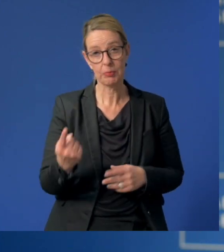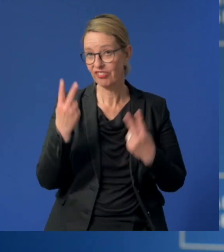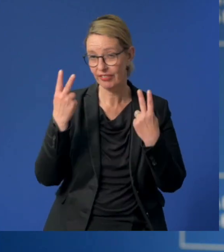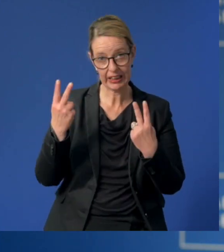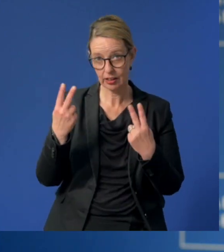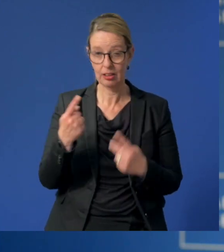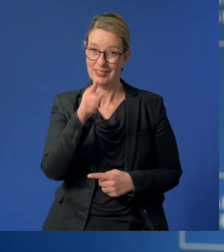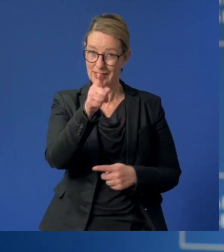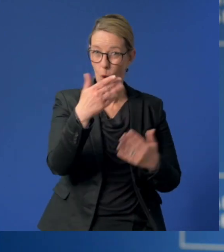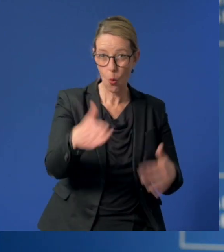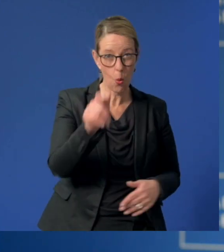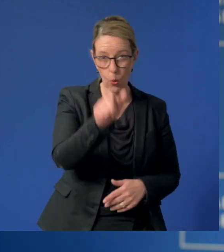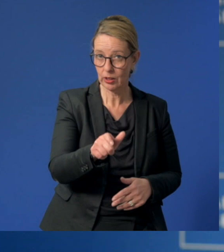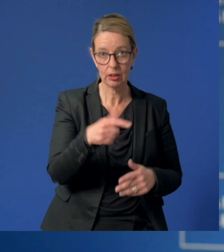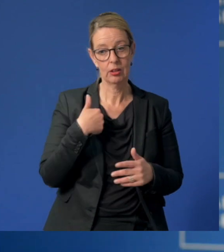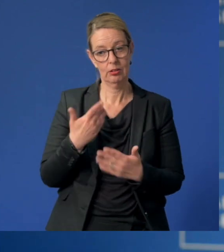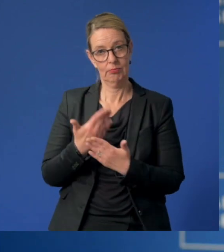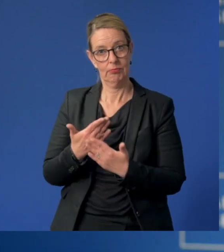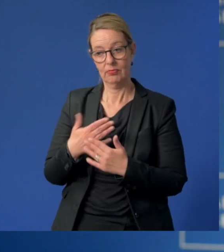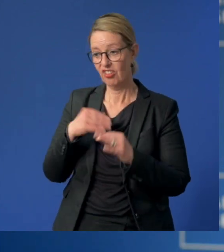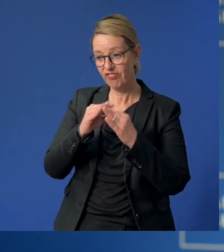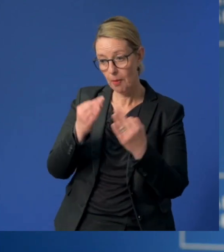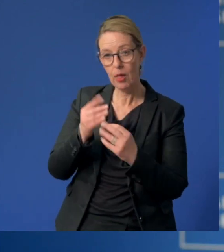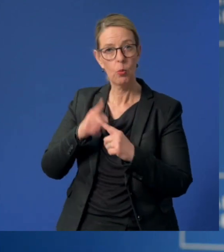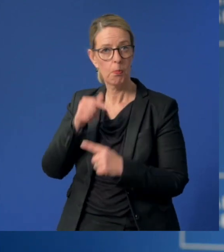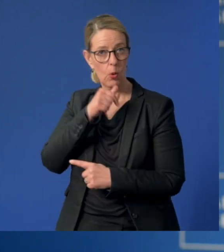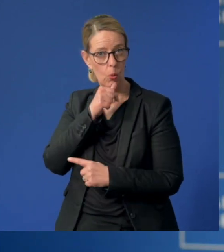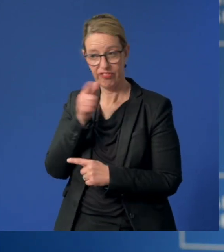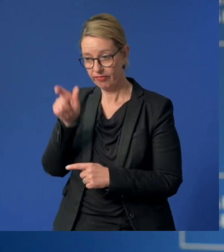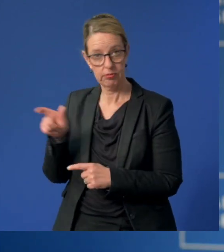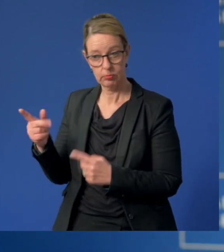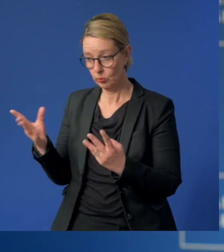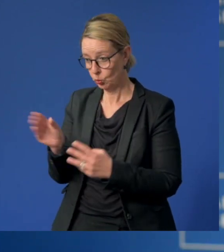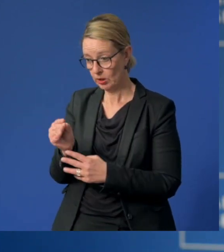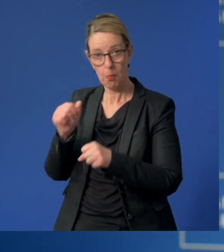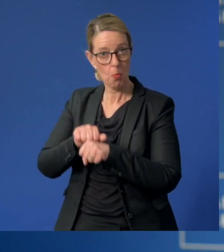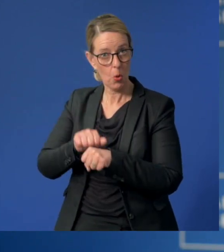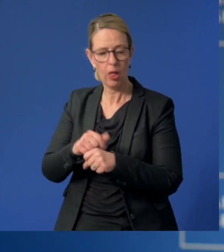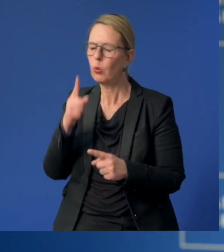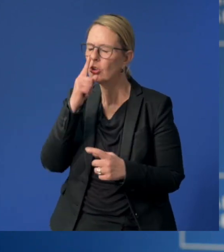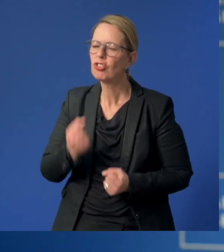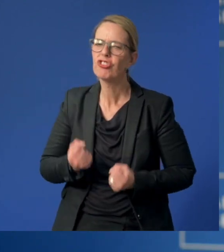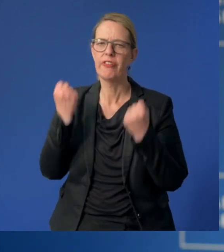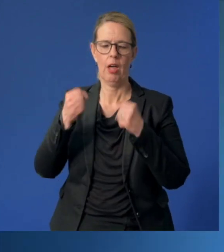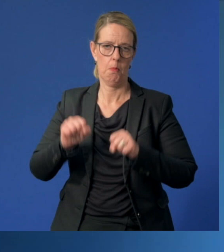Ohne Sie wäre auch die Vereinbarkeit von Familie und Beruf häufig gar nicht oder nur schwer umsetzbar.